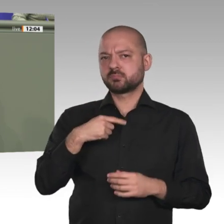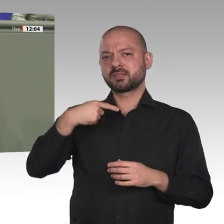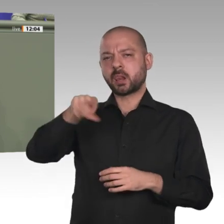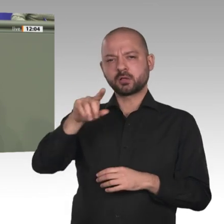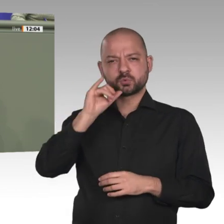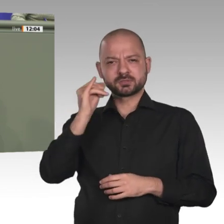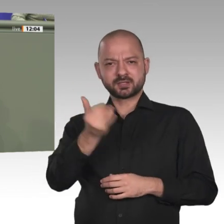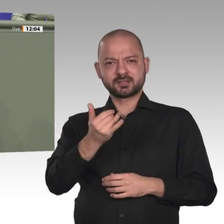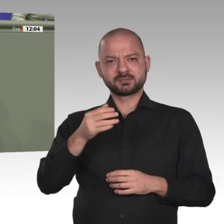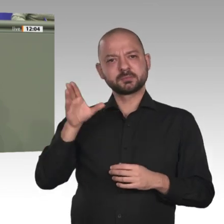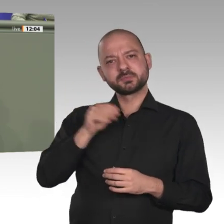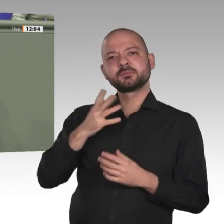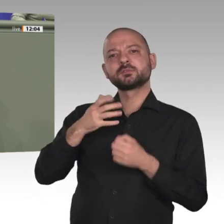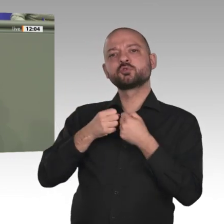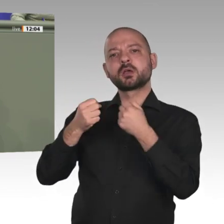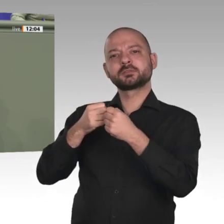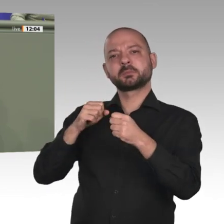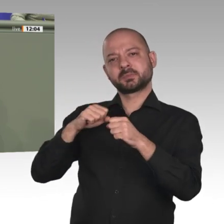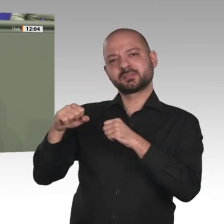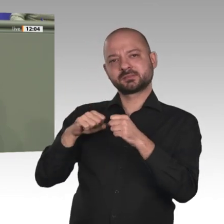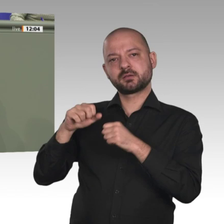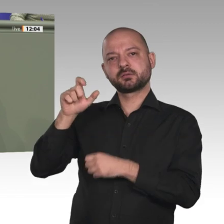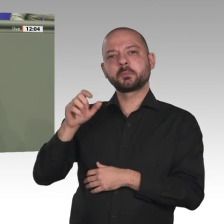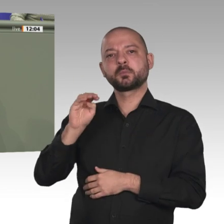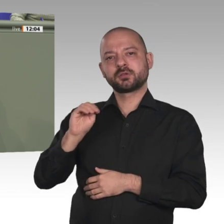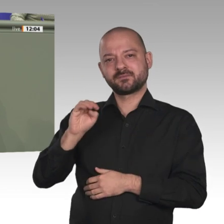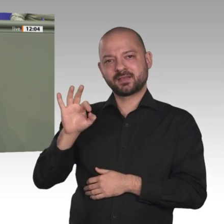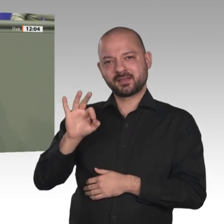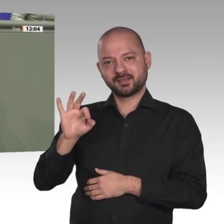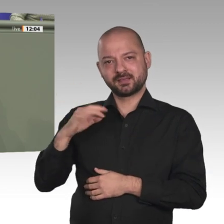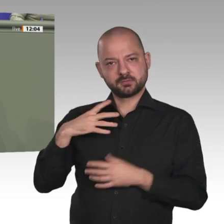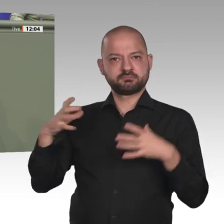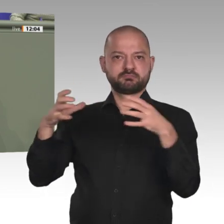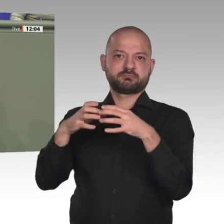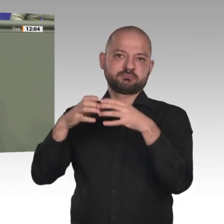noch eine Bemerkung. Wichtig ist nicht nur, wie wir unseren Einsatz im Sudan für die